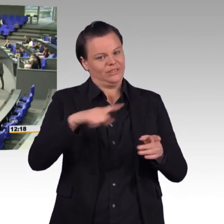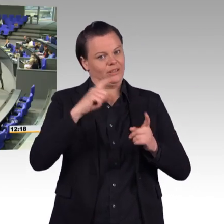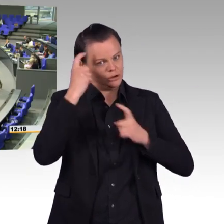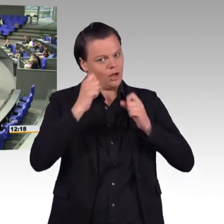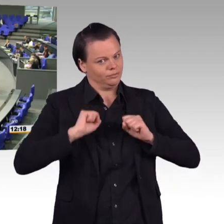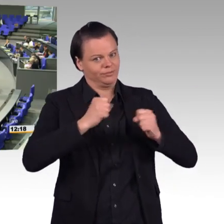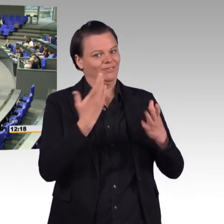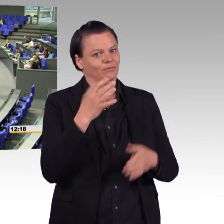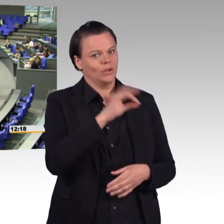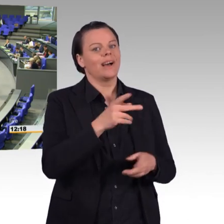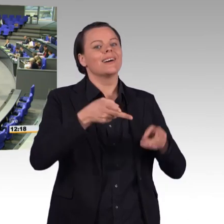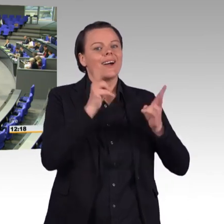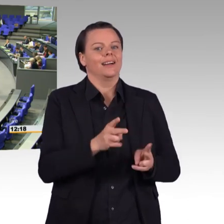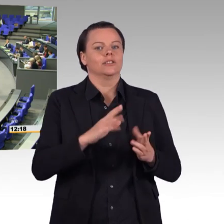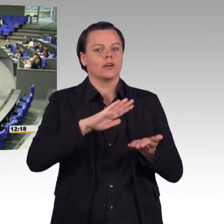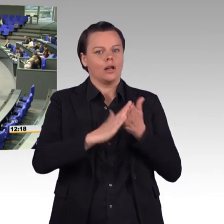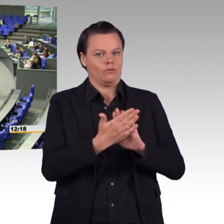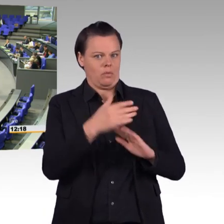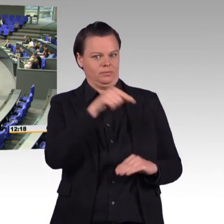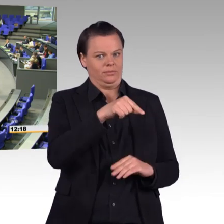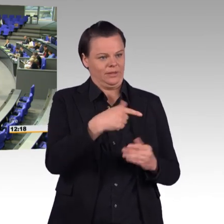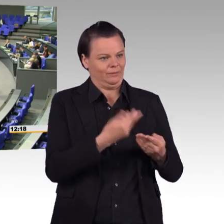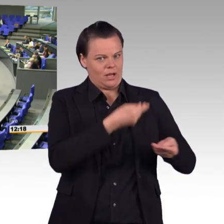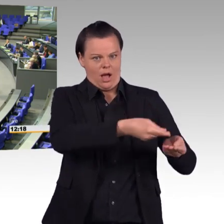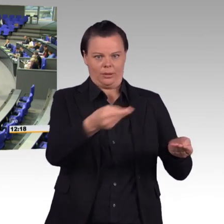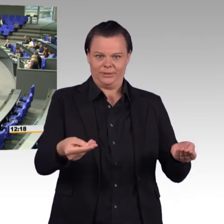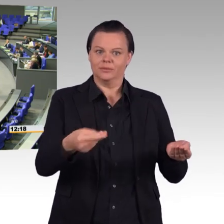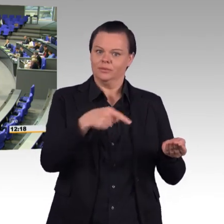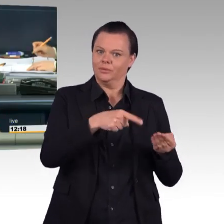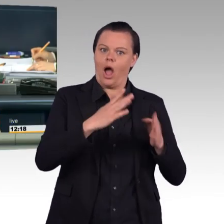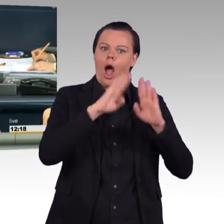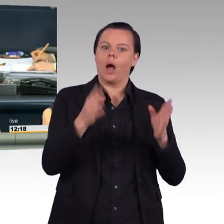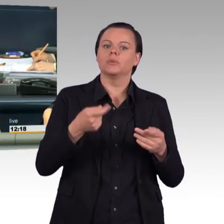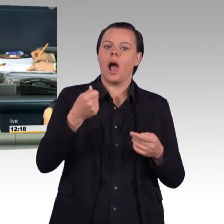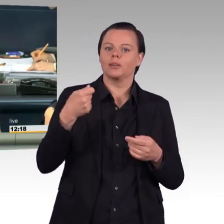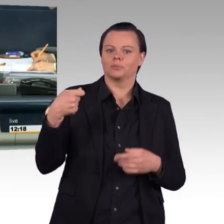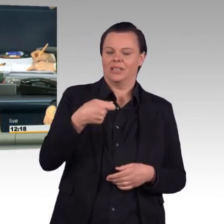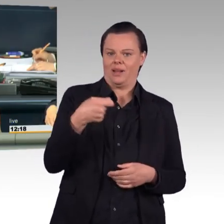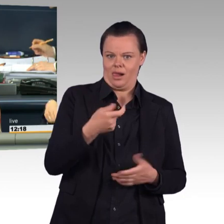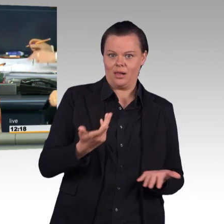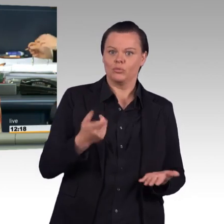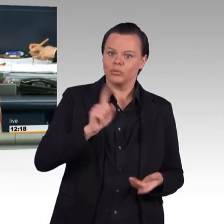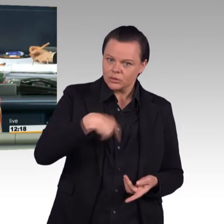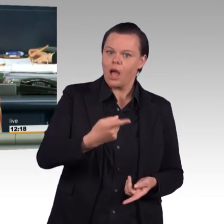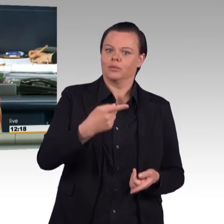(Beifall) (Präsident) Vielen Dank, Alexander Müller. Nächste Redner für die Fraktion Die Linke Tobias Pflüger.